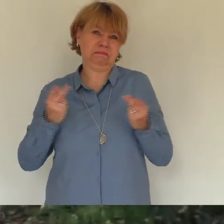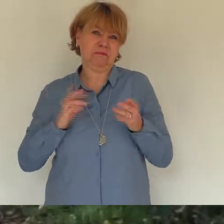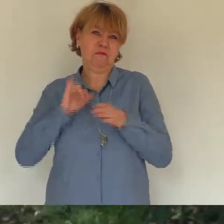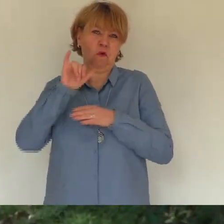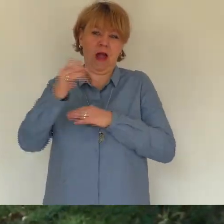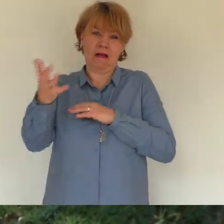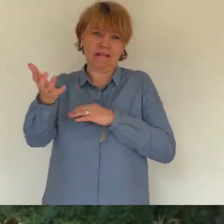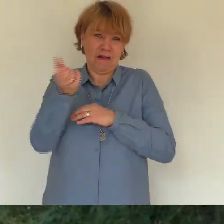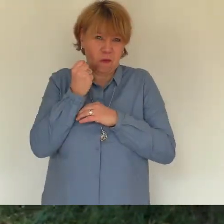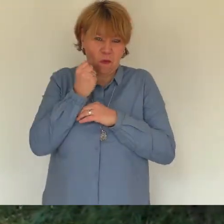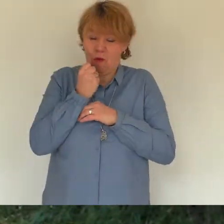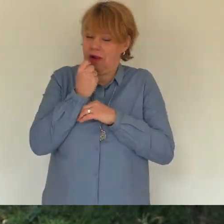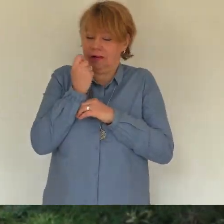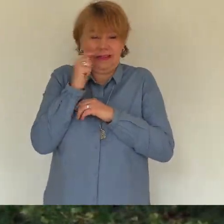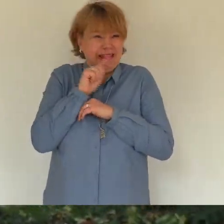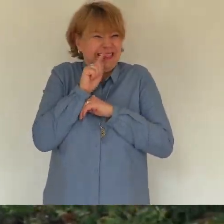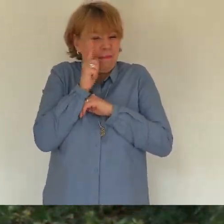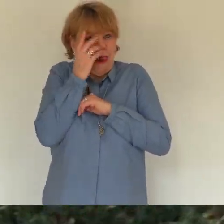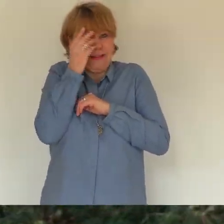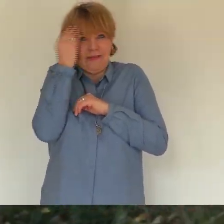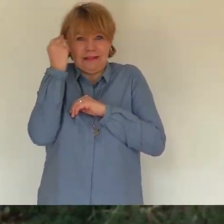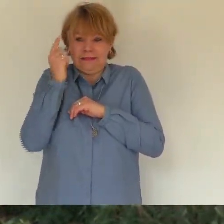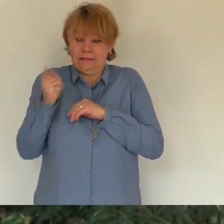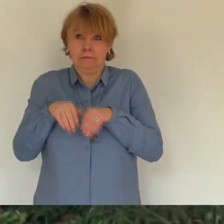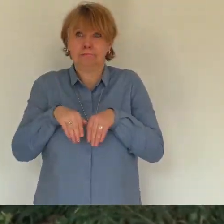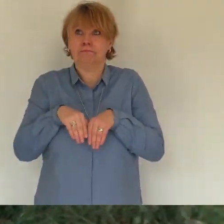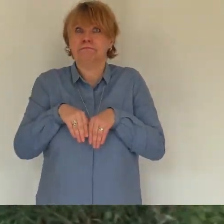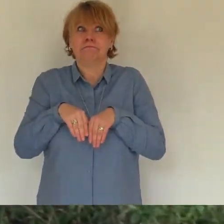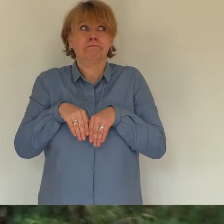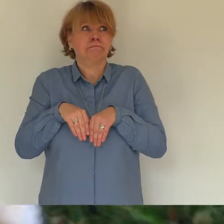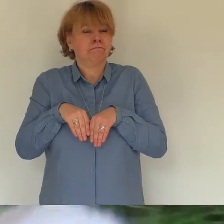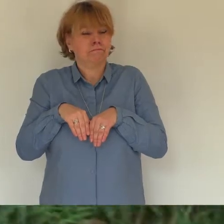und doch aufmerksam ich konnte mir den reichtum nicht